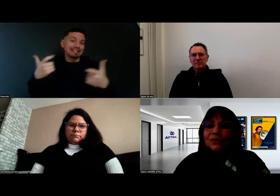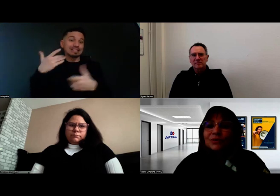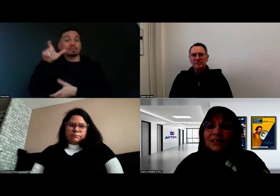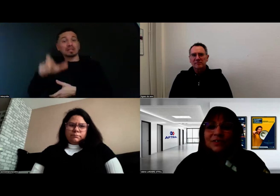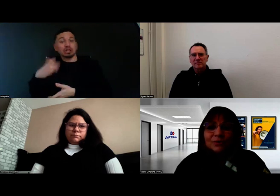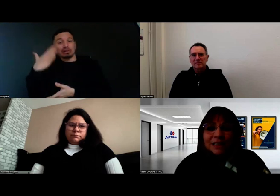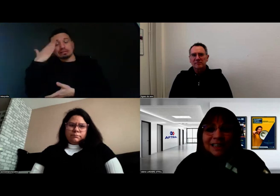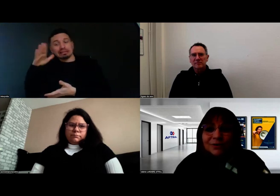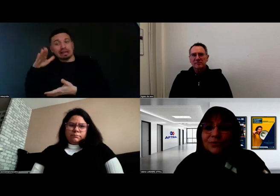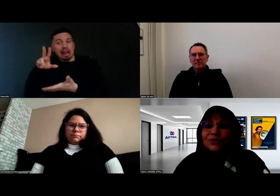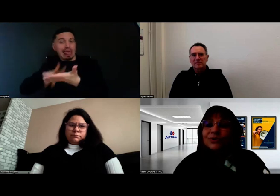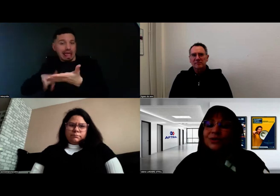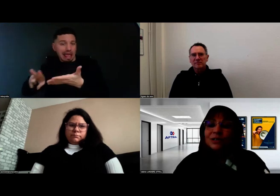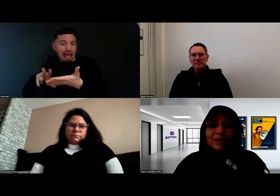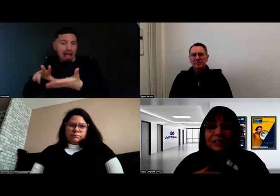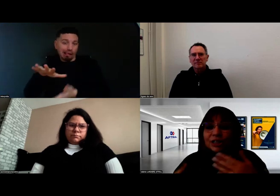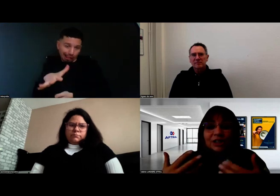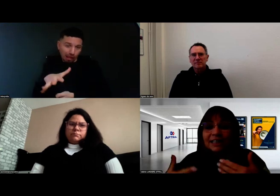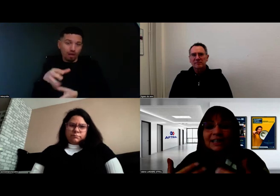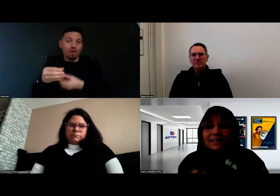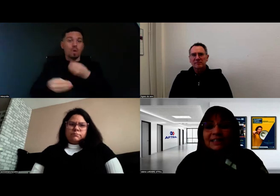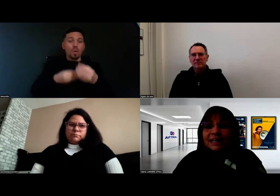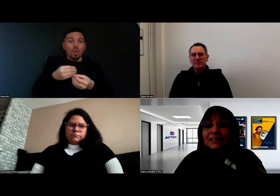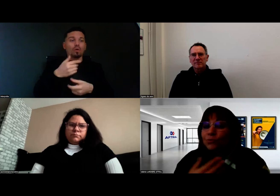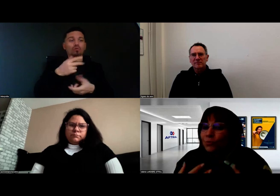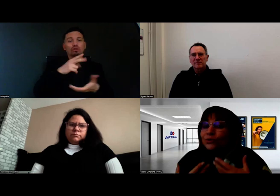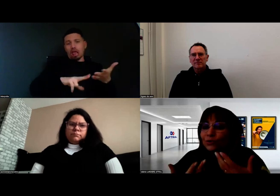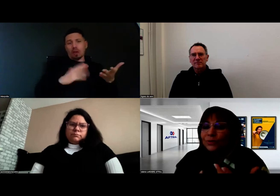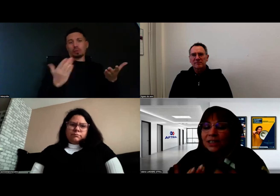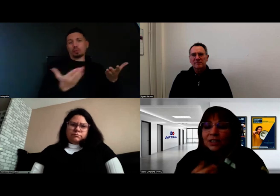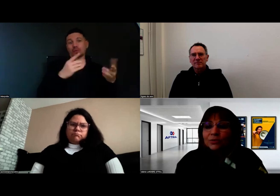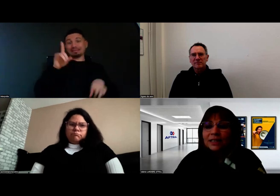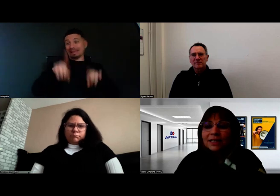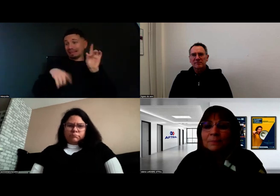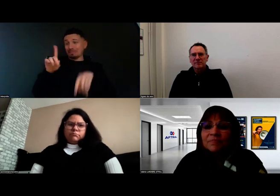d'autres qui ont des difficultés de lecture. Chacun a son mode de communication idéal